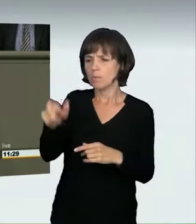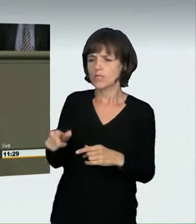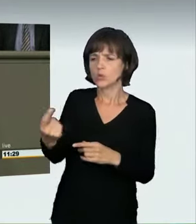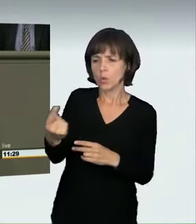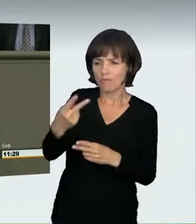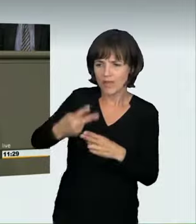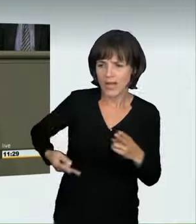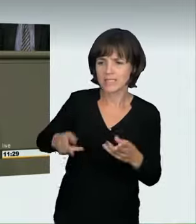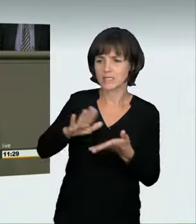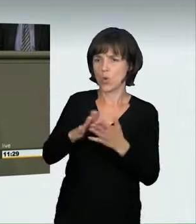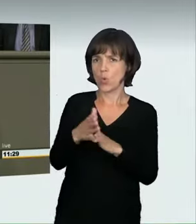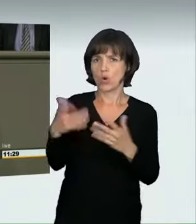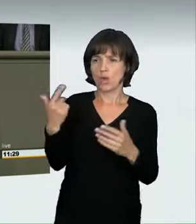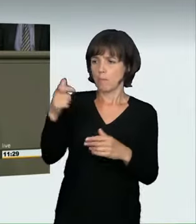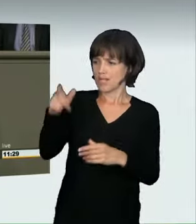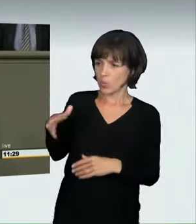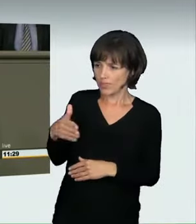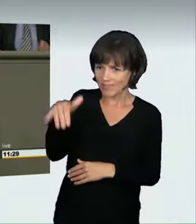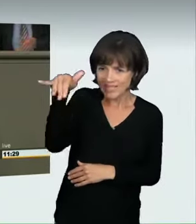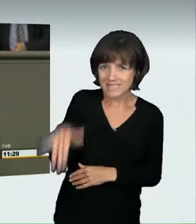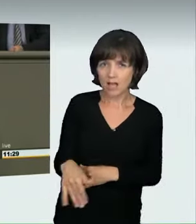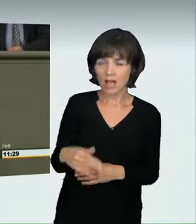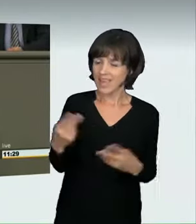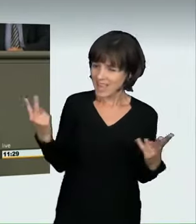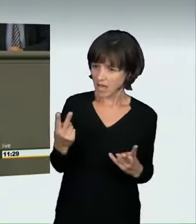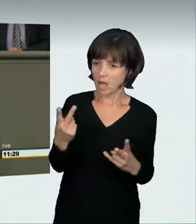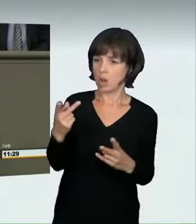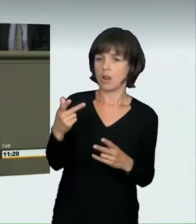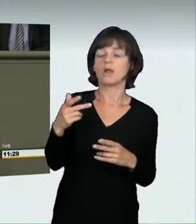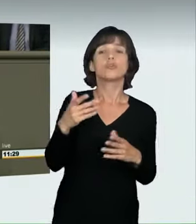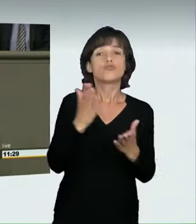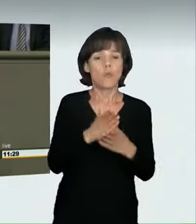eine Person auf dem Gehweg vielleicht zu Schaden kommt, ist so gefährlich,